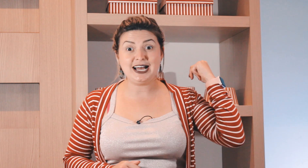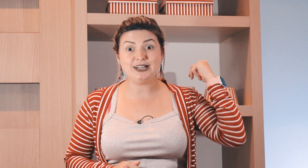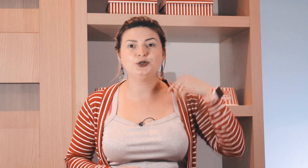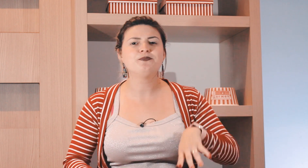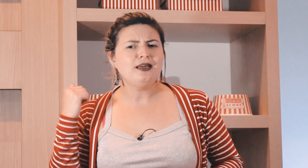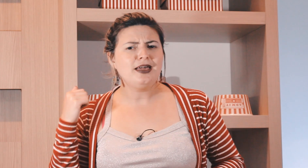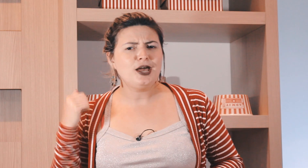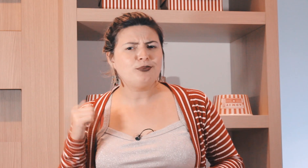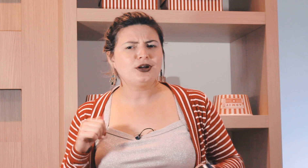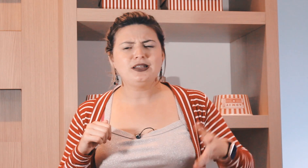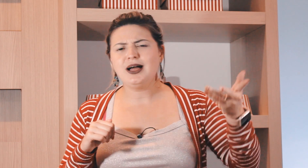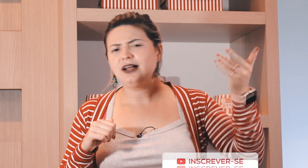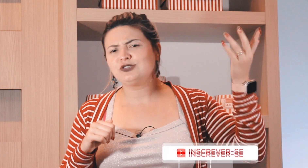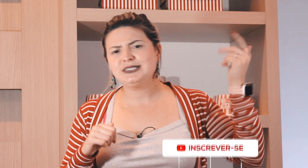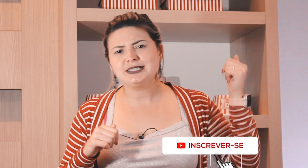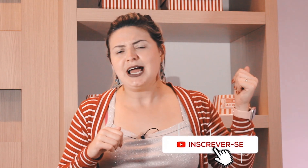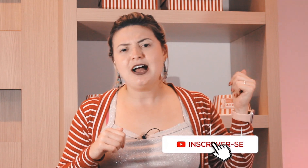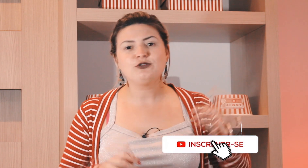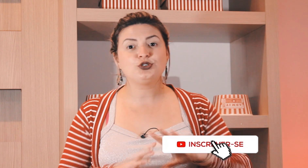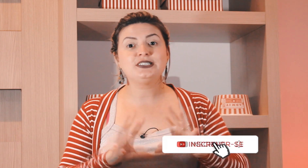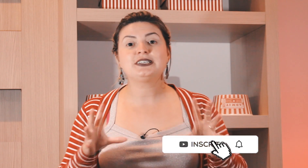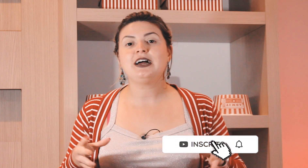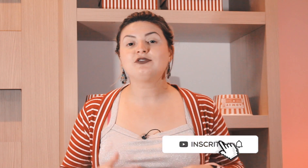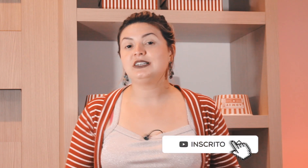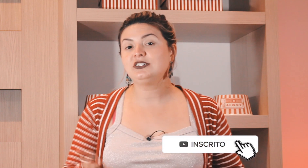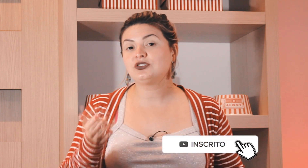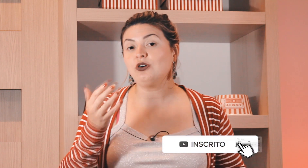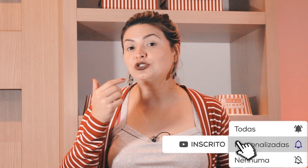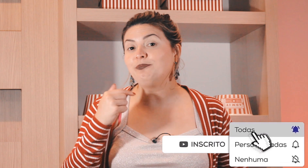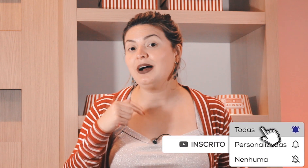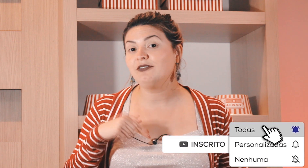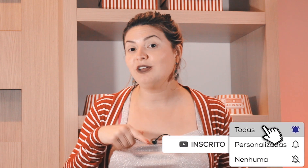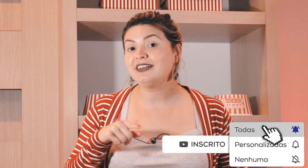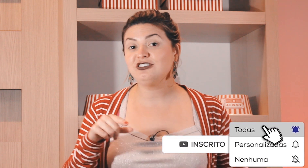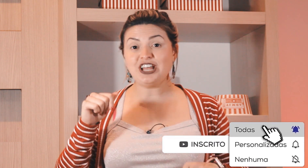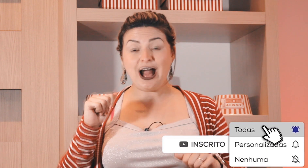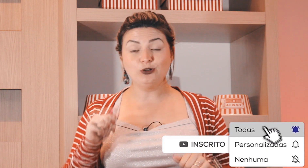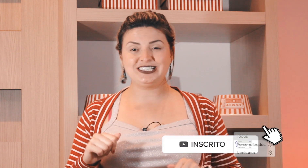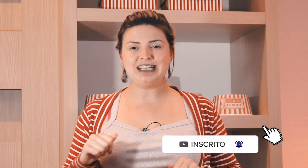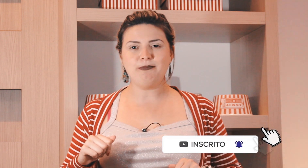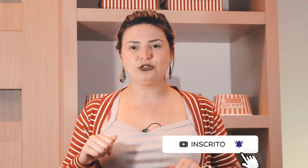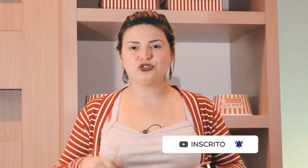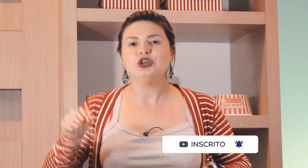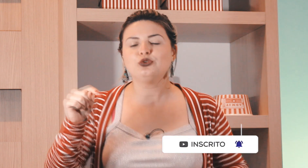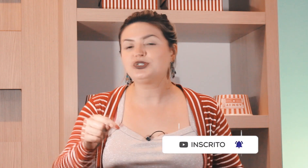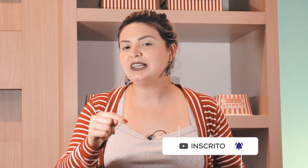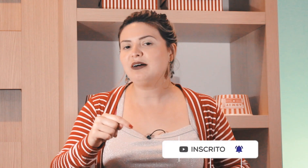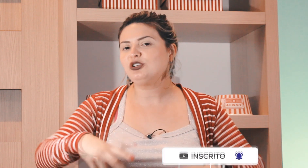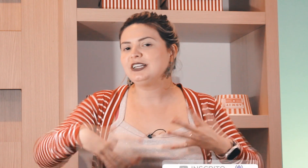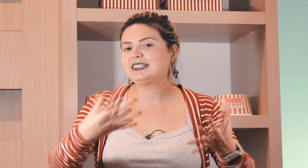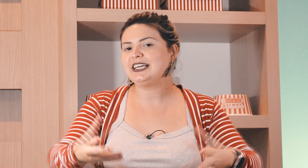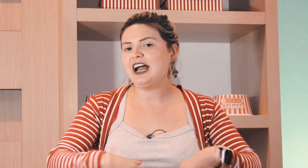passado na época os escravos eles só chupavam laranja aos sábados no sábado